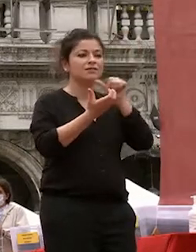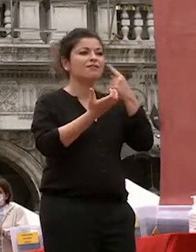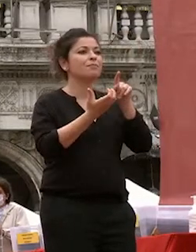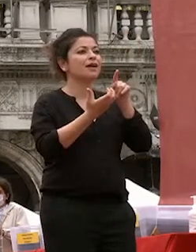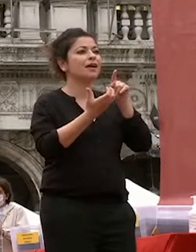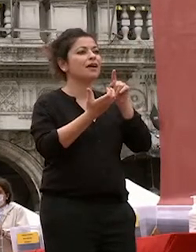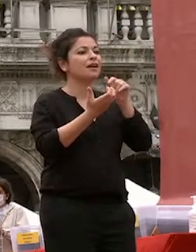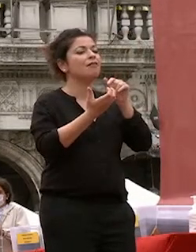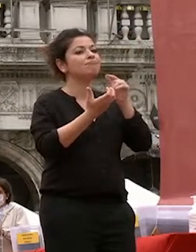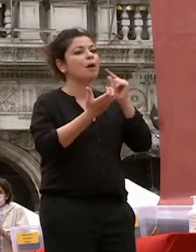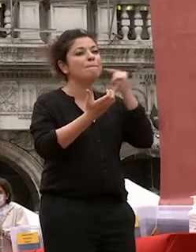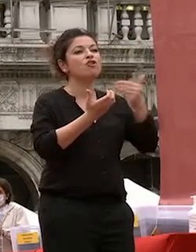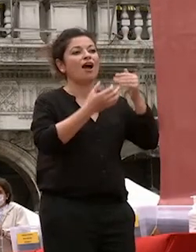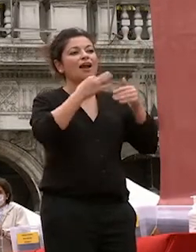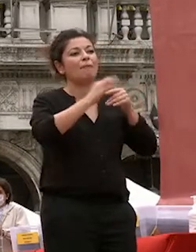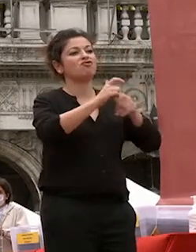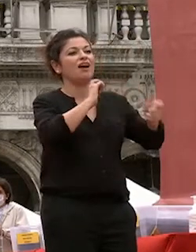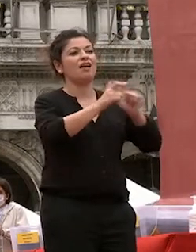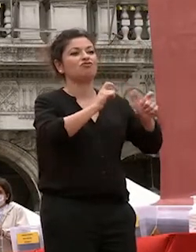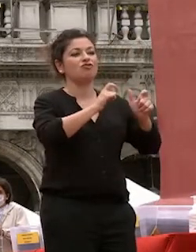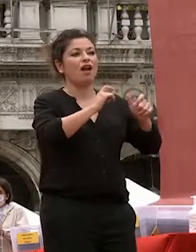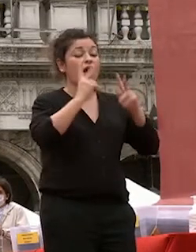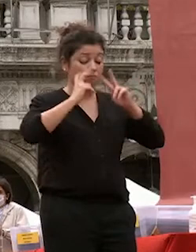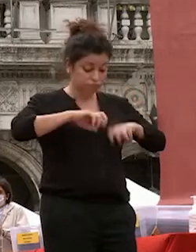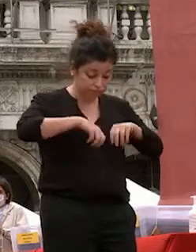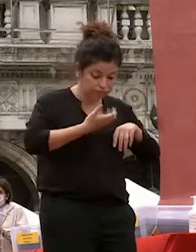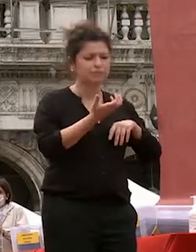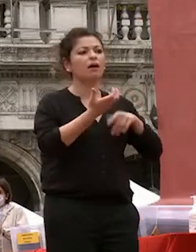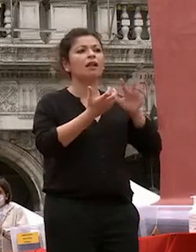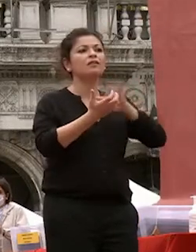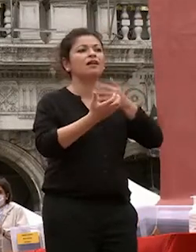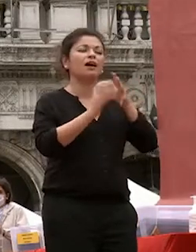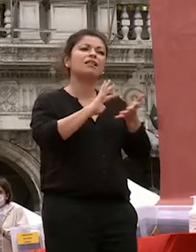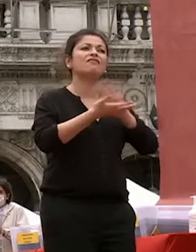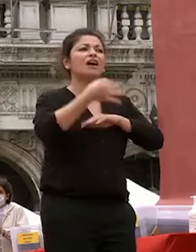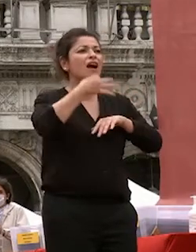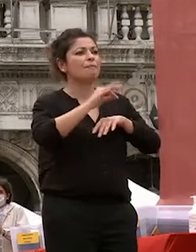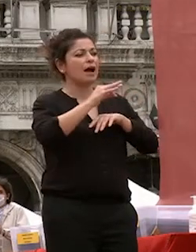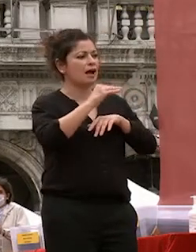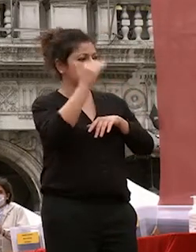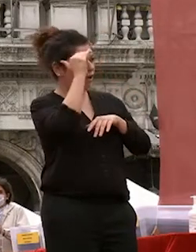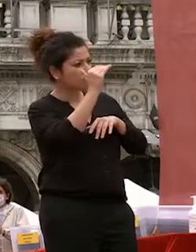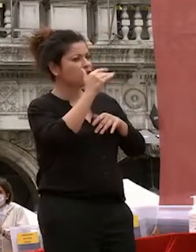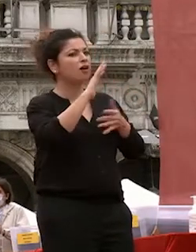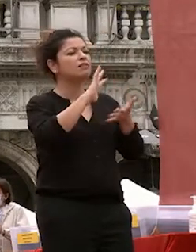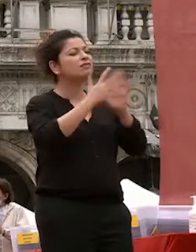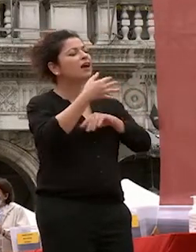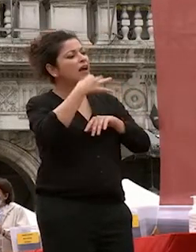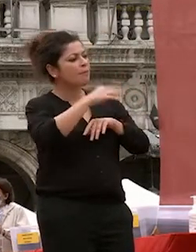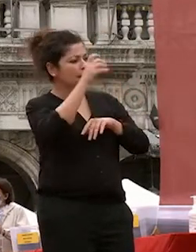relazionali sapere ascoltare esprimere interpretare i sentimenti altrui